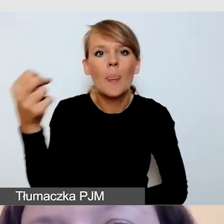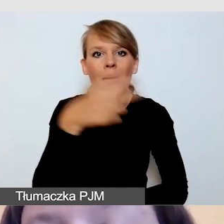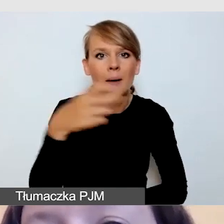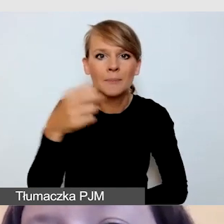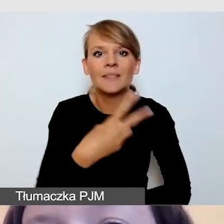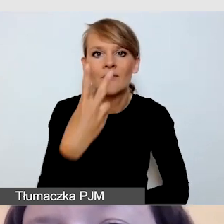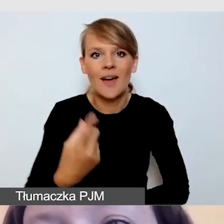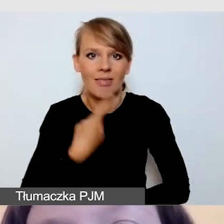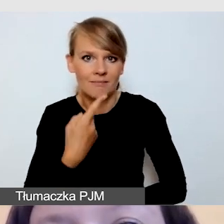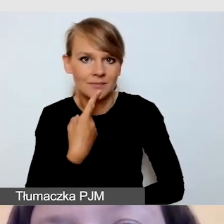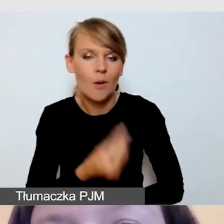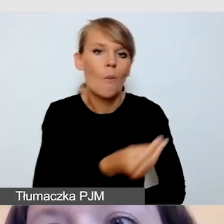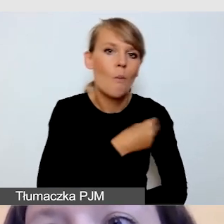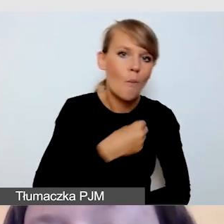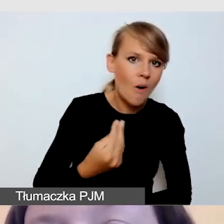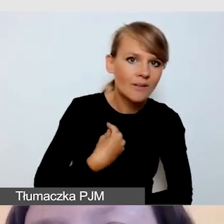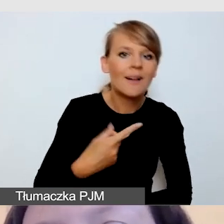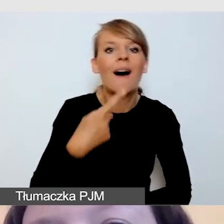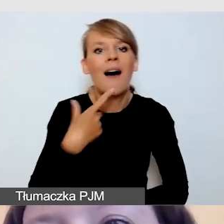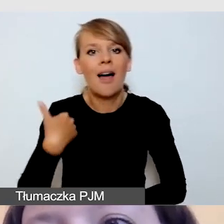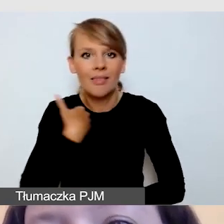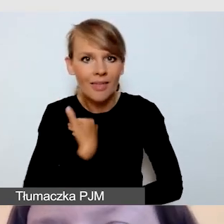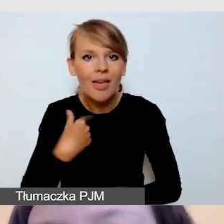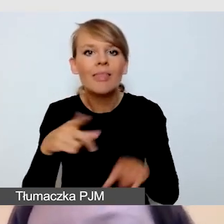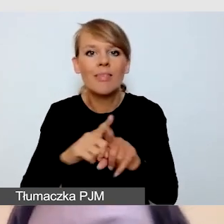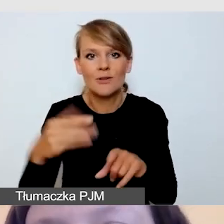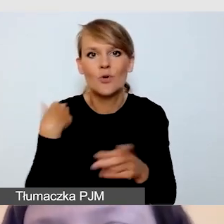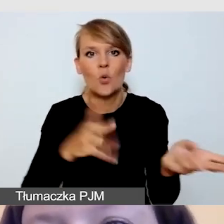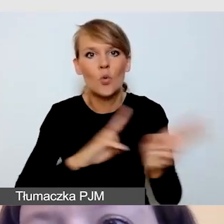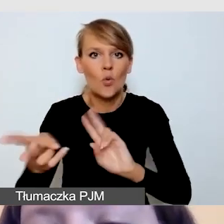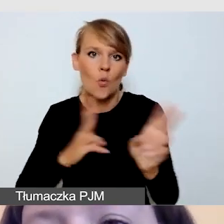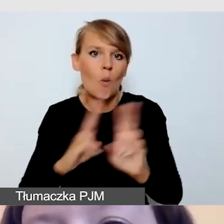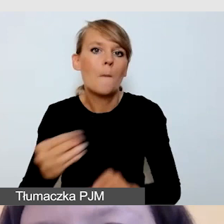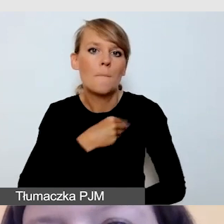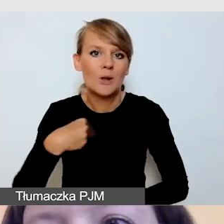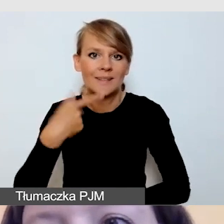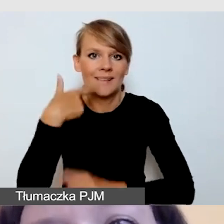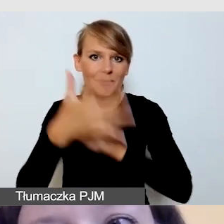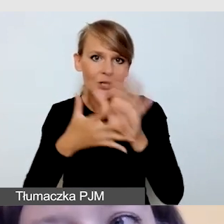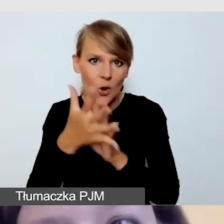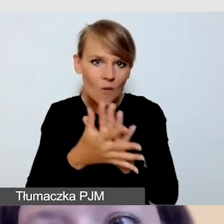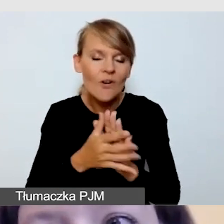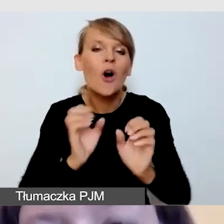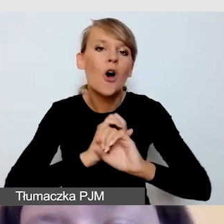polskim i angielskim, oraz tłumaczenie na polski język migowy. Wydarzenie to oczywiście było dostępne w różnych innych aspektach,